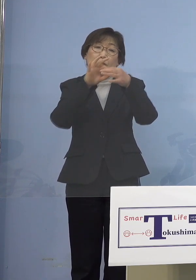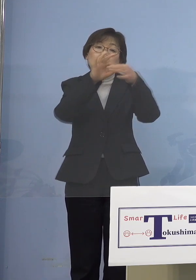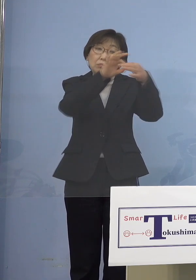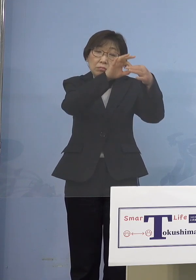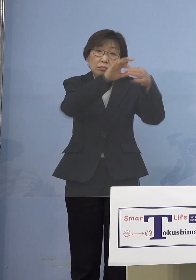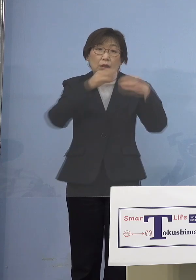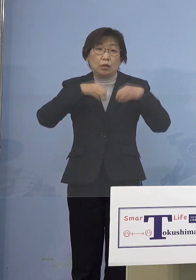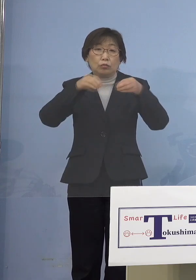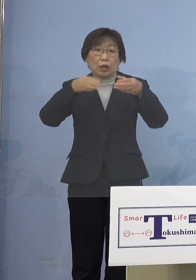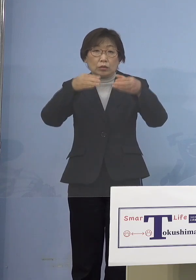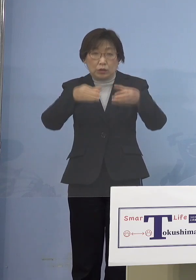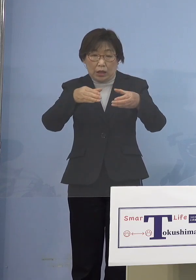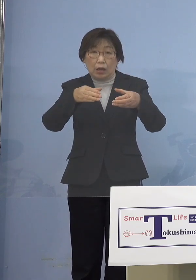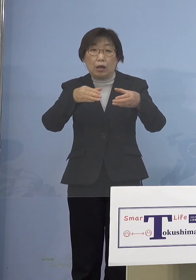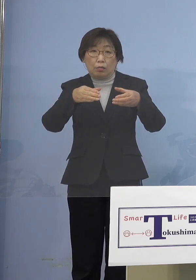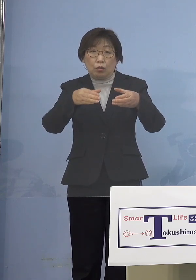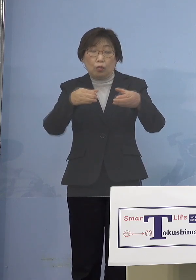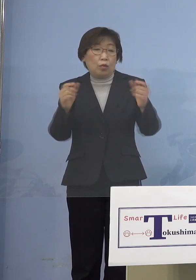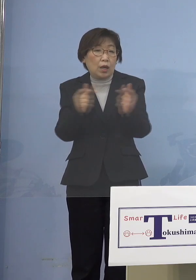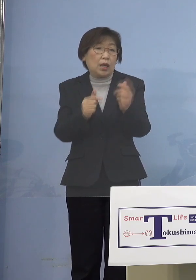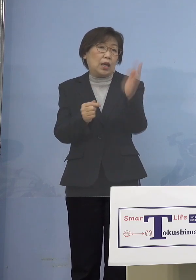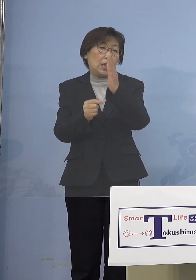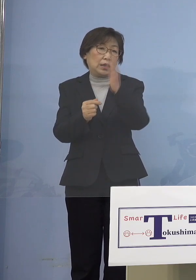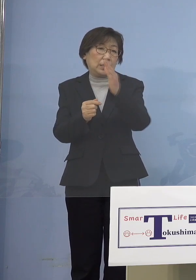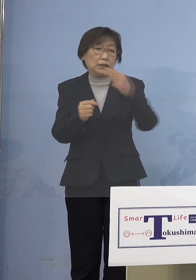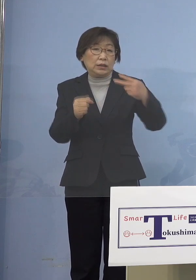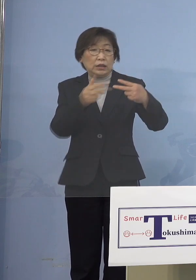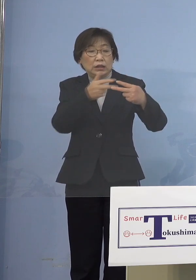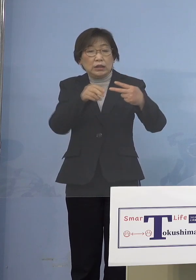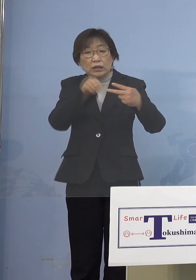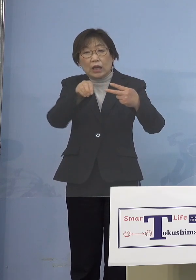それはなぜか、二次感染ですよね ですからそうした点